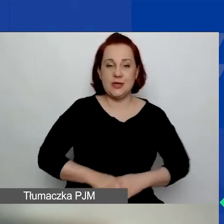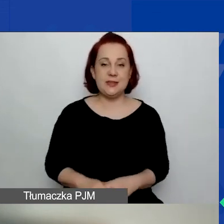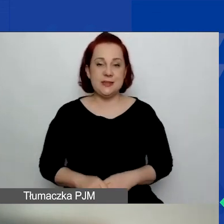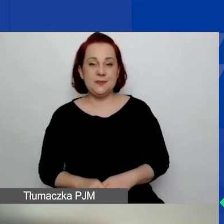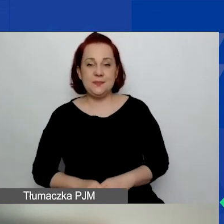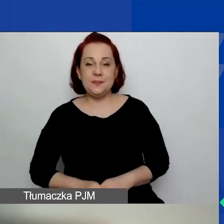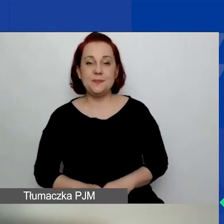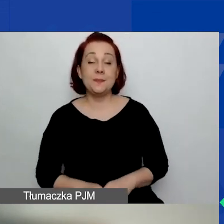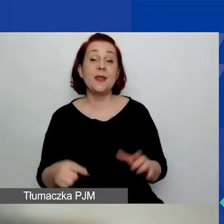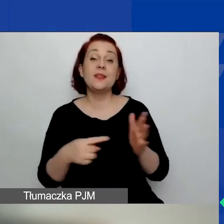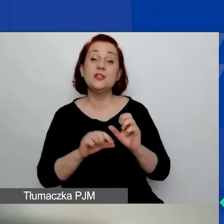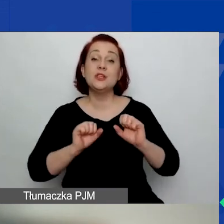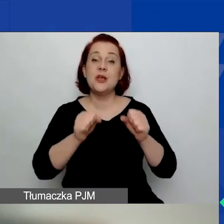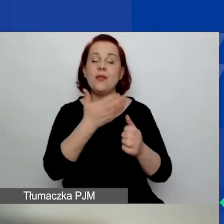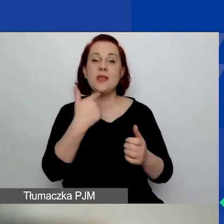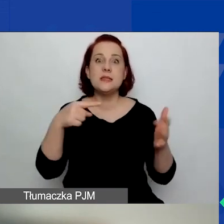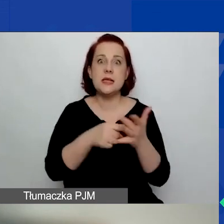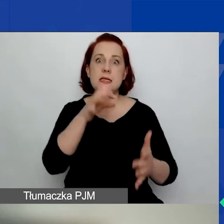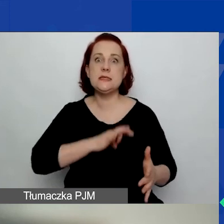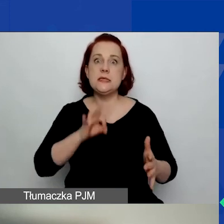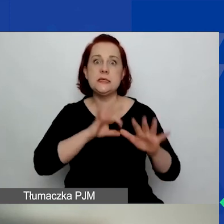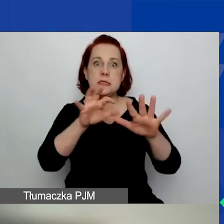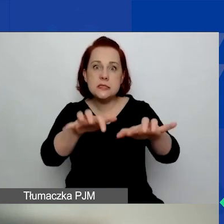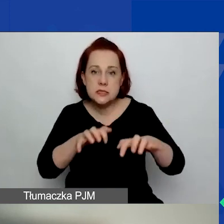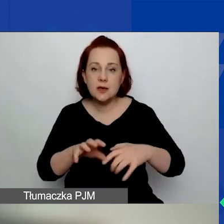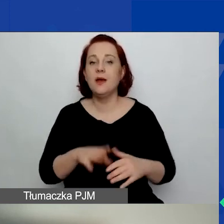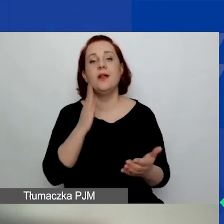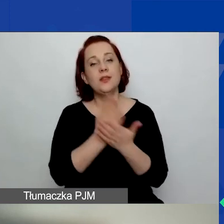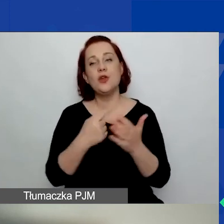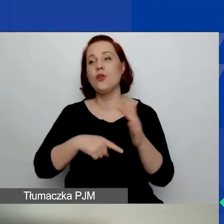Działają na rzecz dobra publicznego, a nie jedynie na rzecz swoich członków.